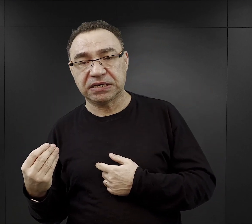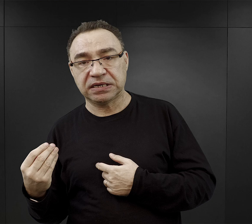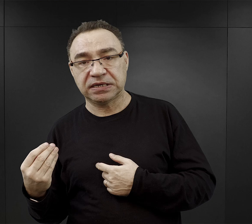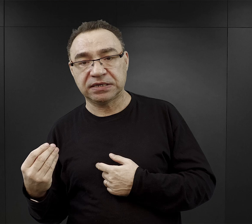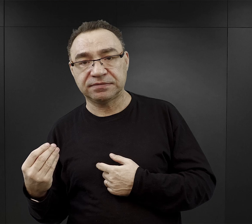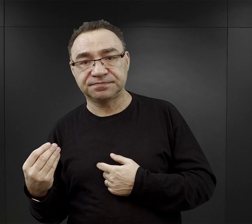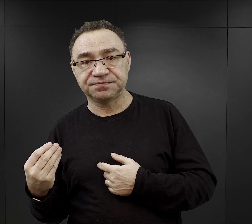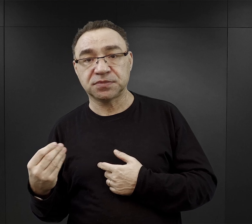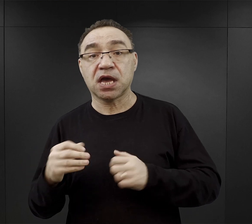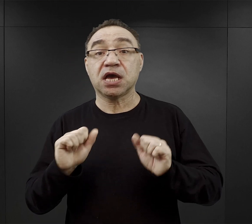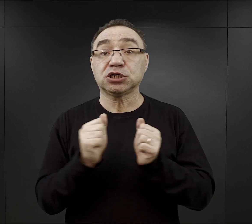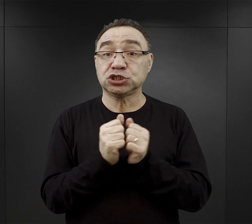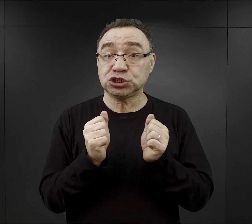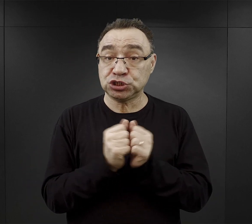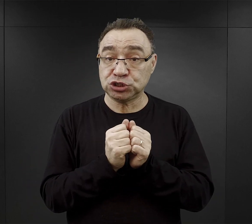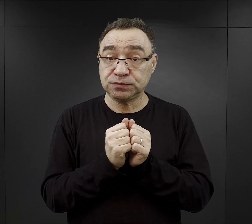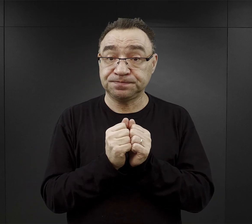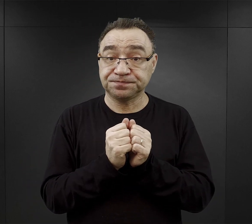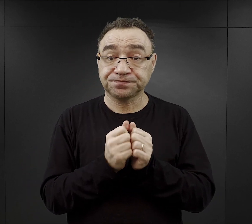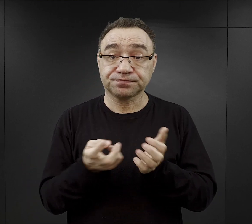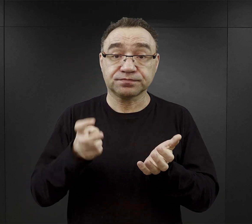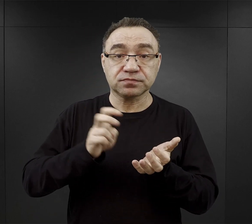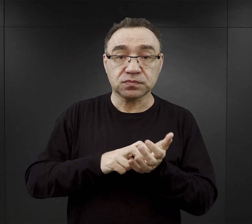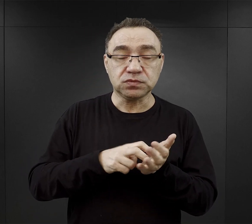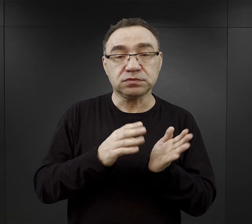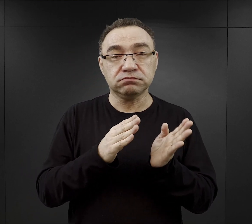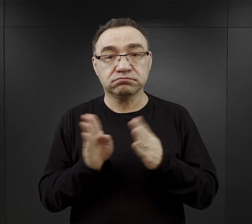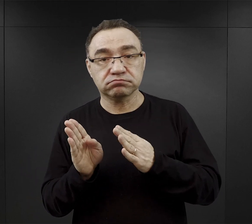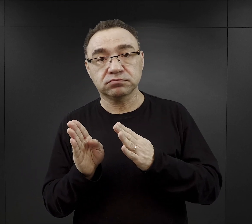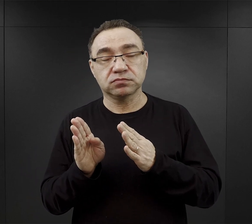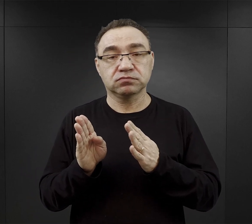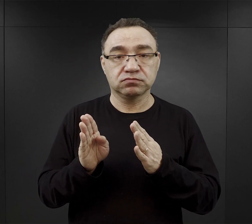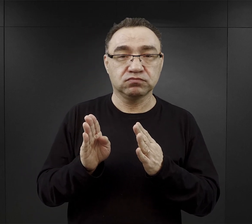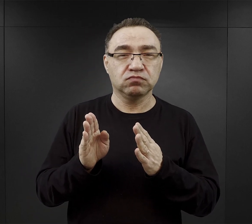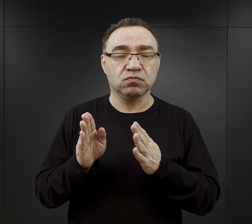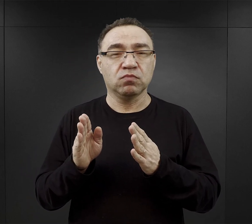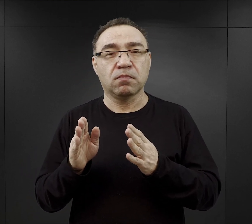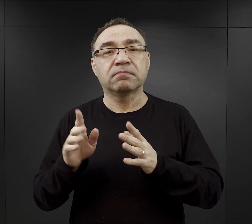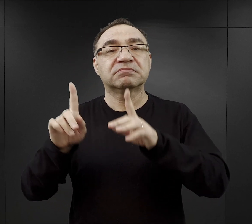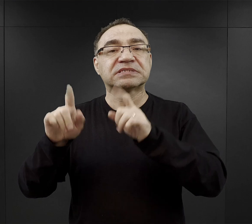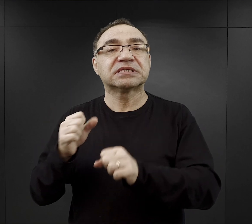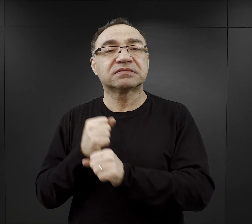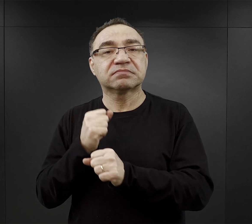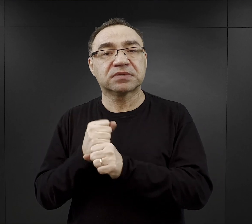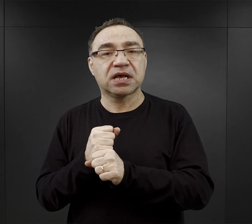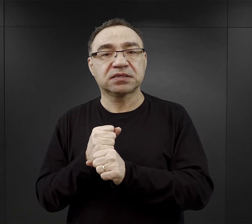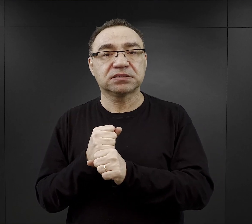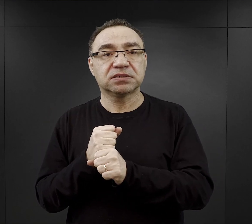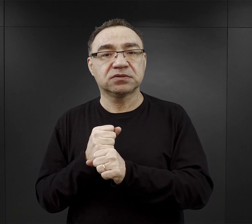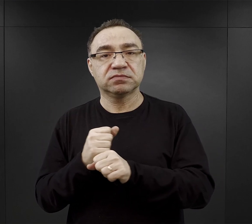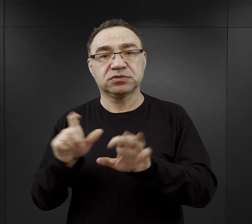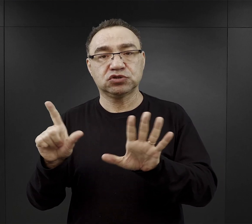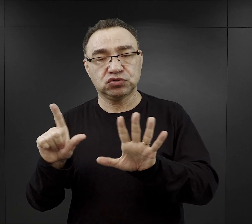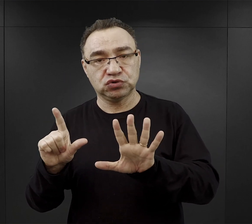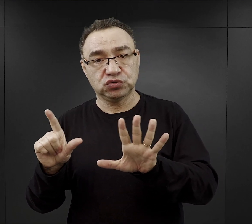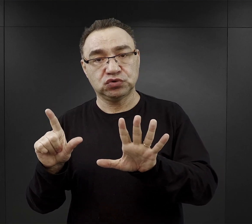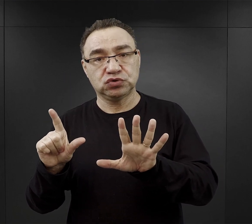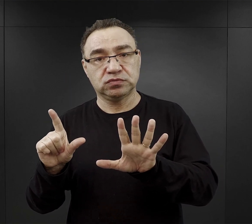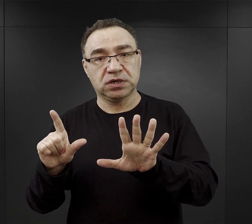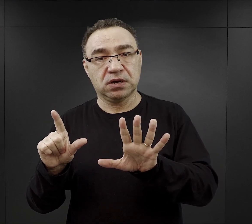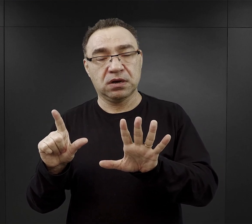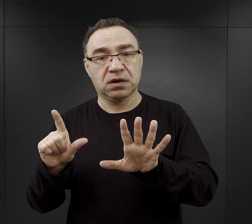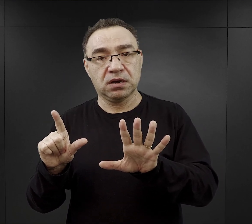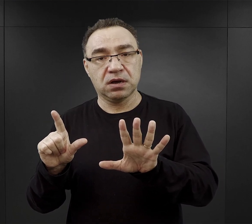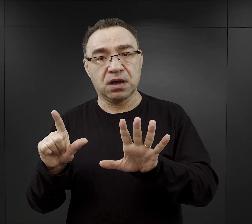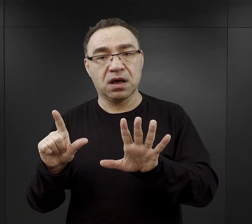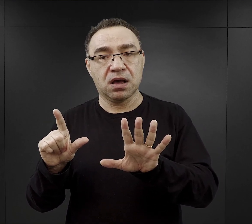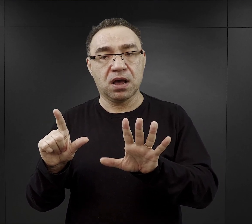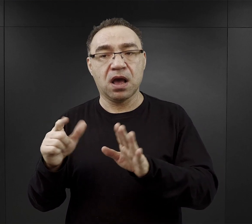Natomiast zimą wstawali godzinę później, zaczynali pracę mniej więcej o godzinie 7.00, ale też i kończyli wcześniej.